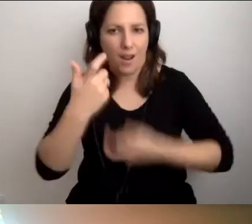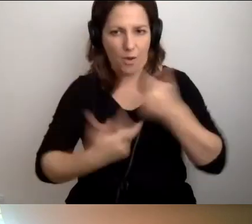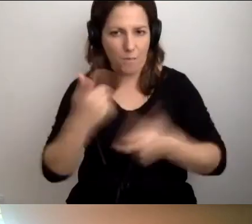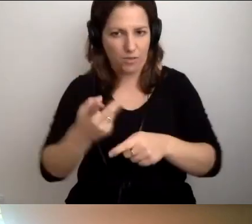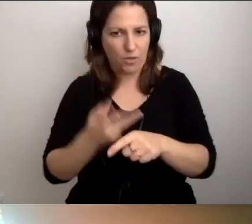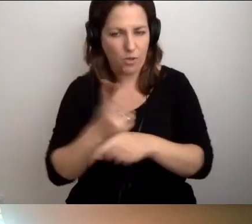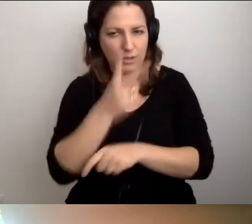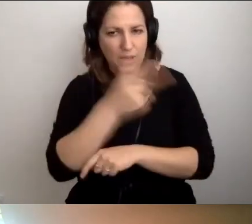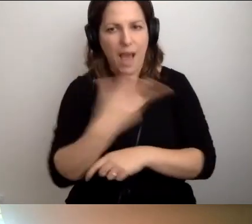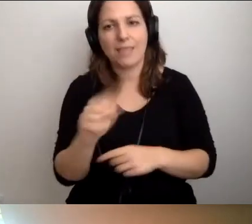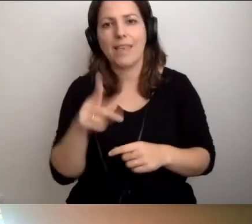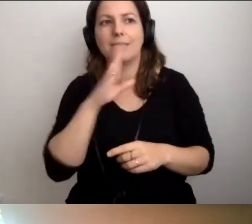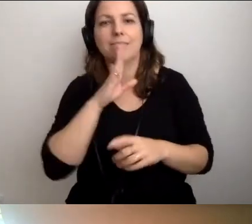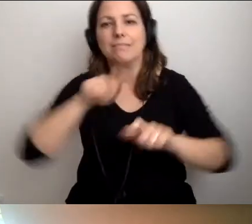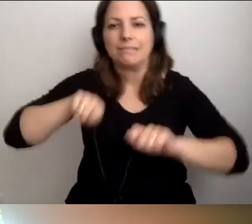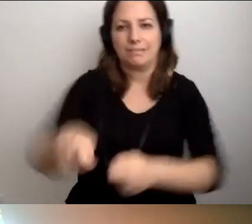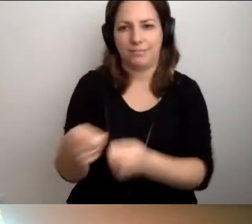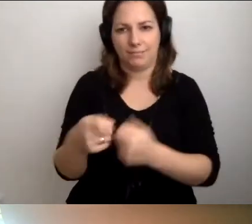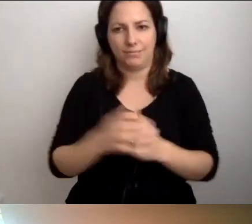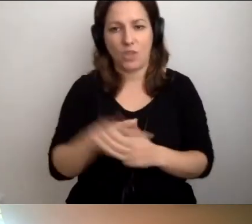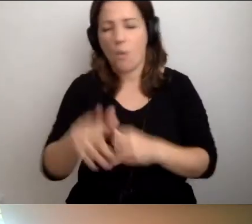Żeby nie byli do niej zmuszeni. To podstawowa zasada.